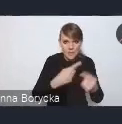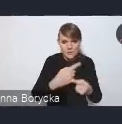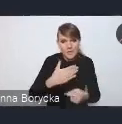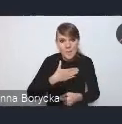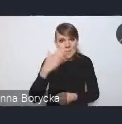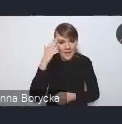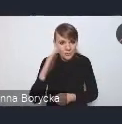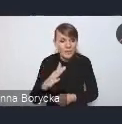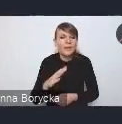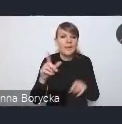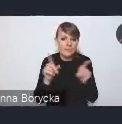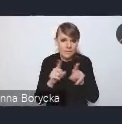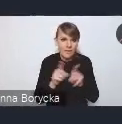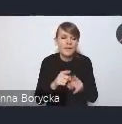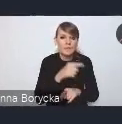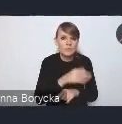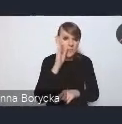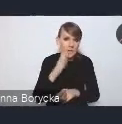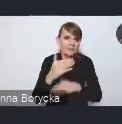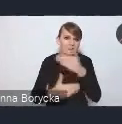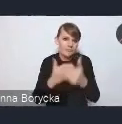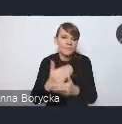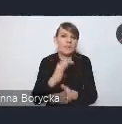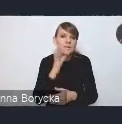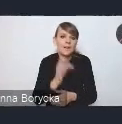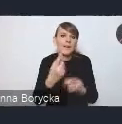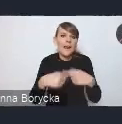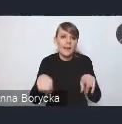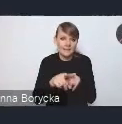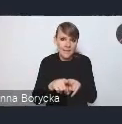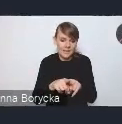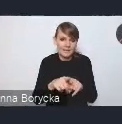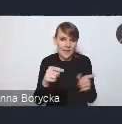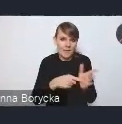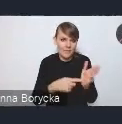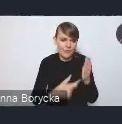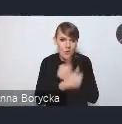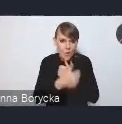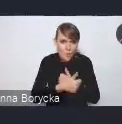na skuteczną realizację tego dokumentu, na jego wdrażanie.